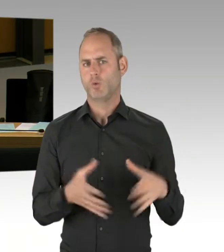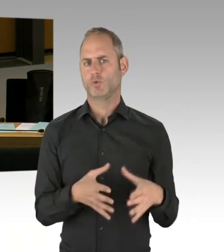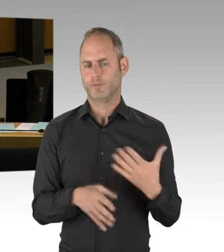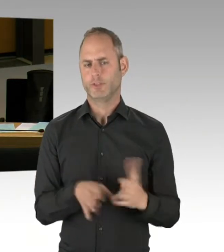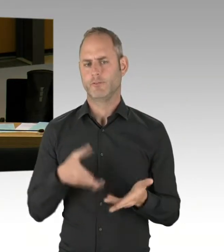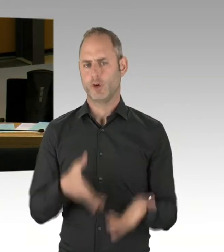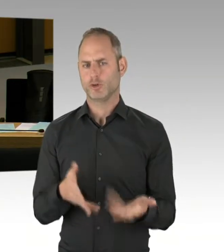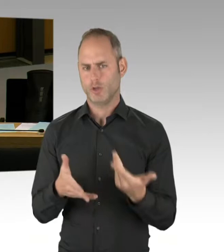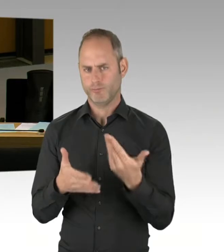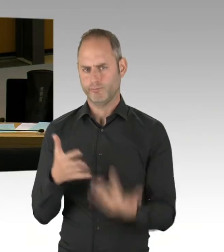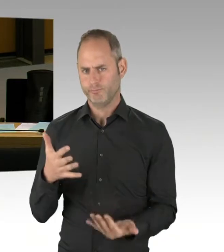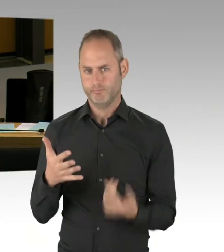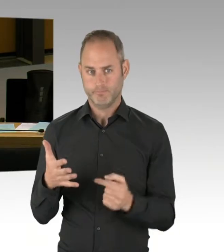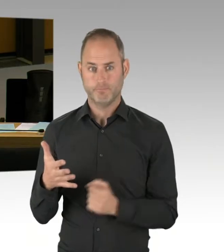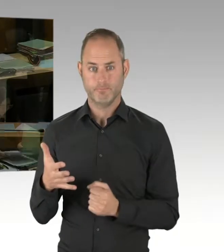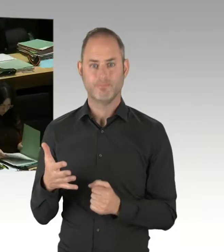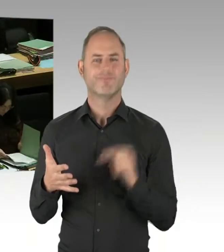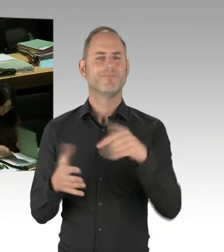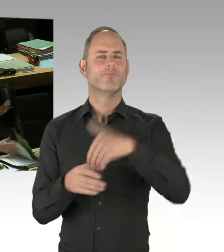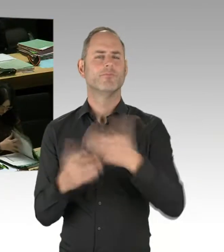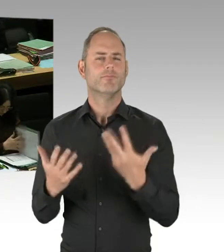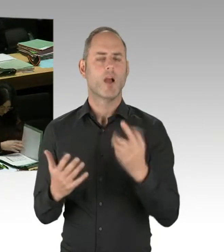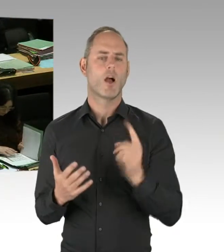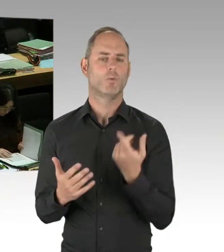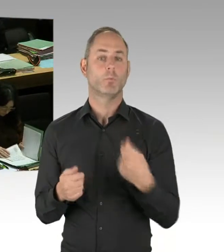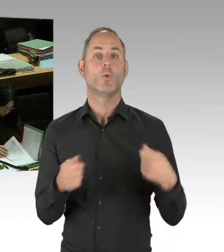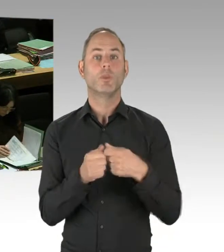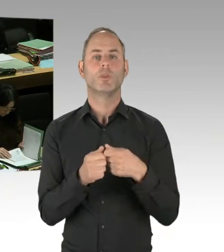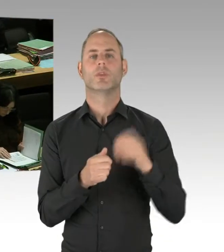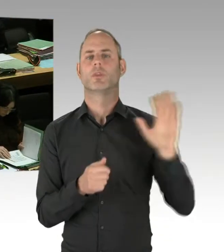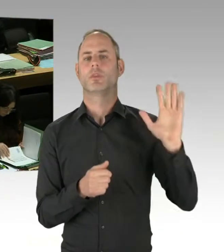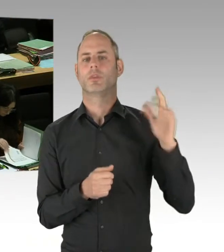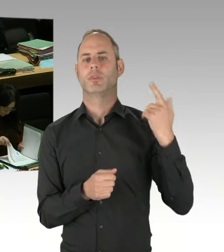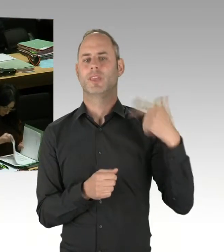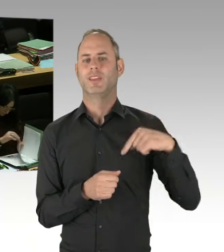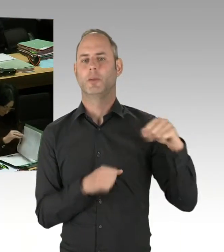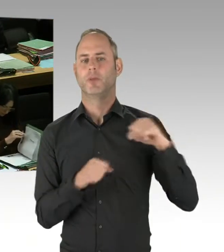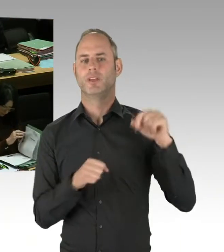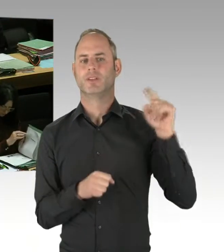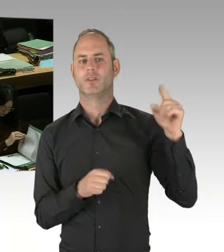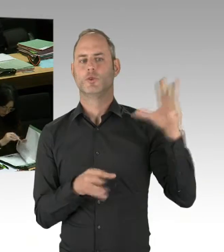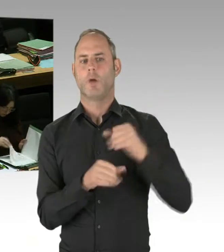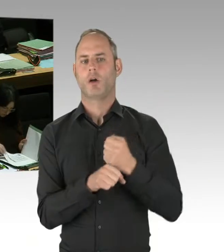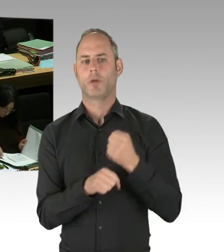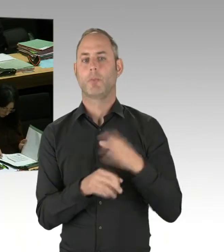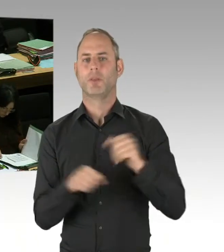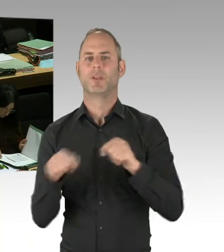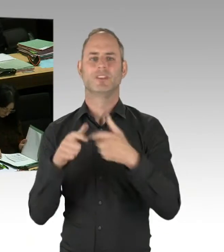des Anti-Terror-Zentrums in der Ringbahnstraße ist es aber dann noch mal notwendig, den zweiten Bauabschnitt, den wir auch dringend brauchen, finanziell zu untersetzen.